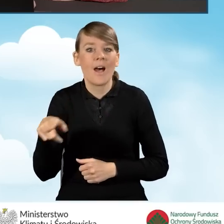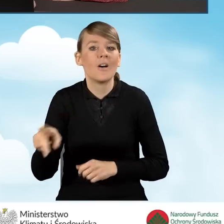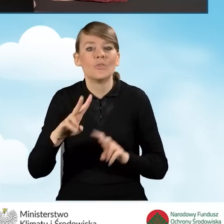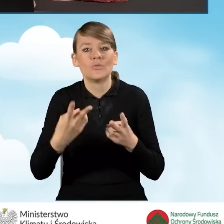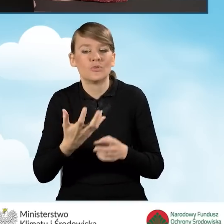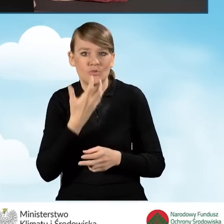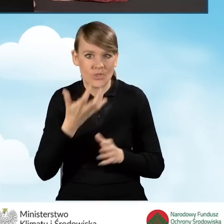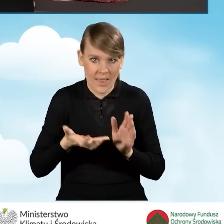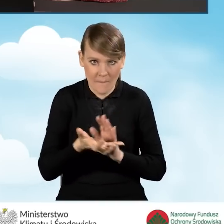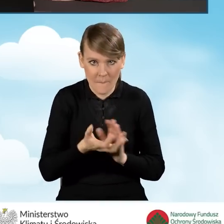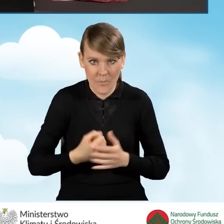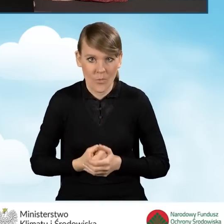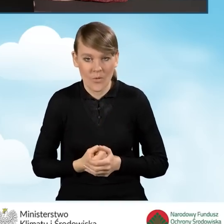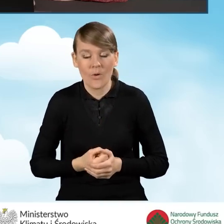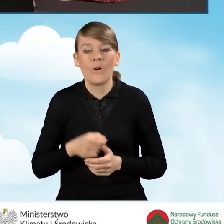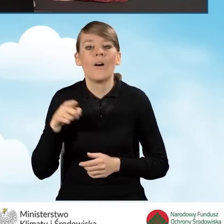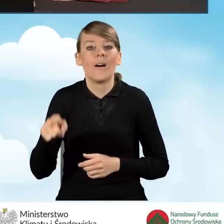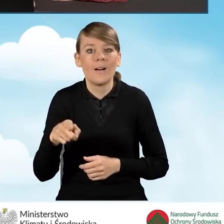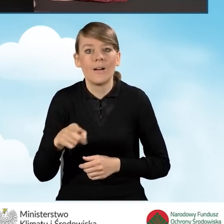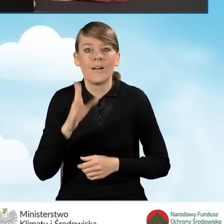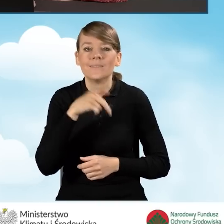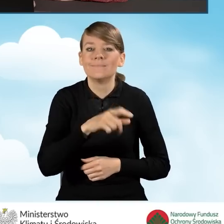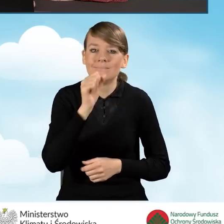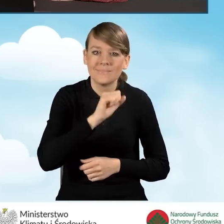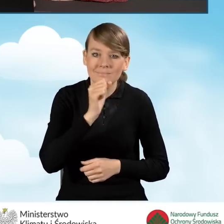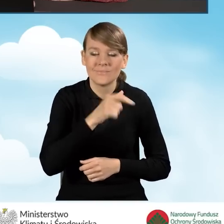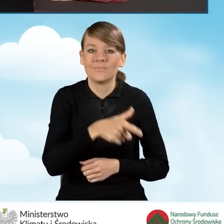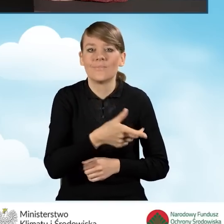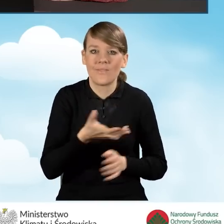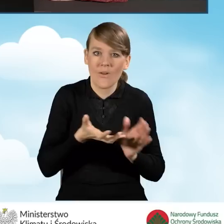W ramach przedsięwzięcia zostanie zlikwidowane dotychczasowe źródło ciepła na paliwo stałe.